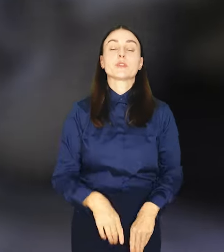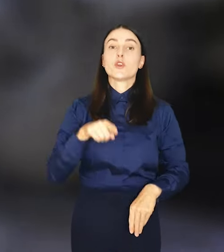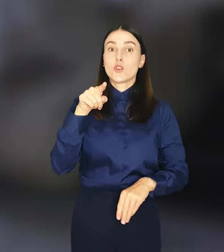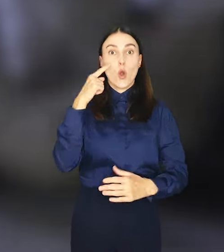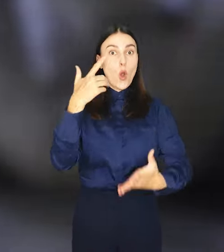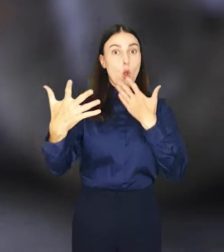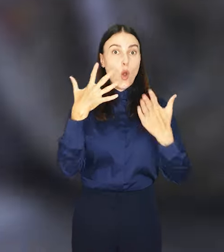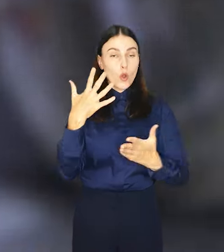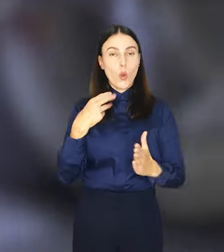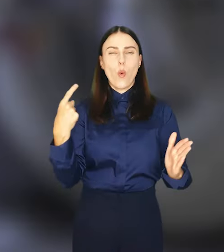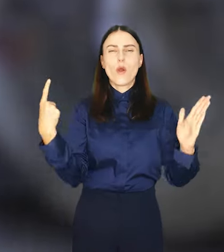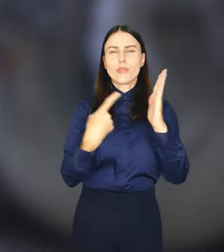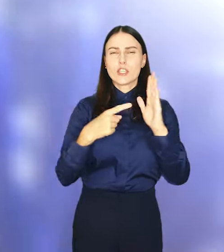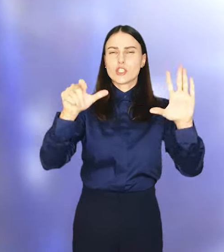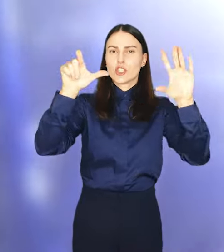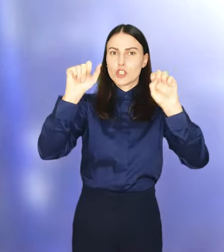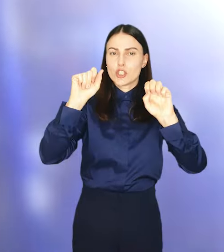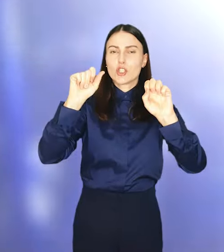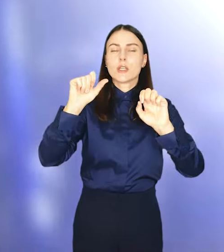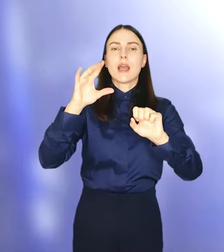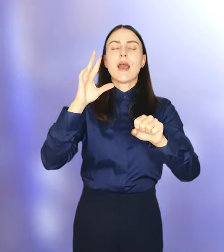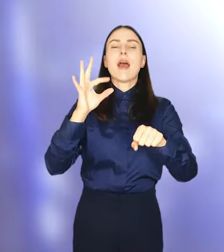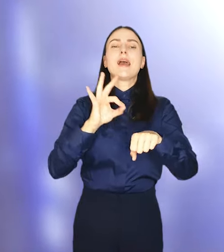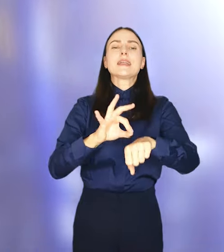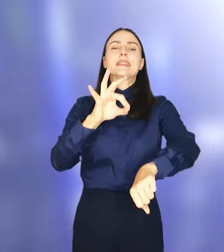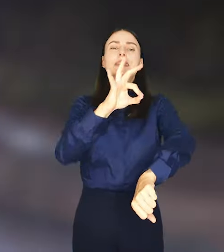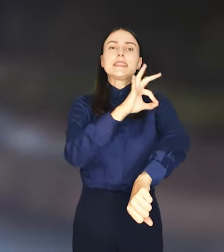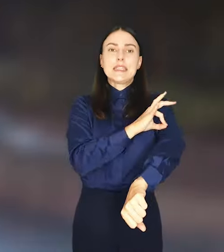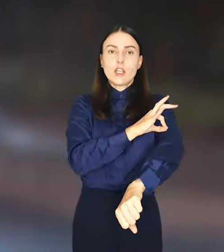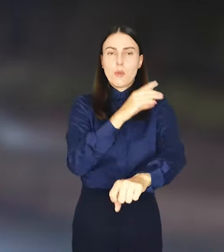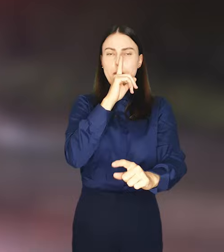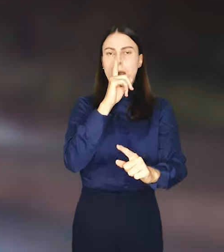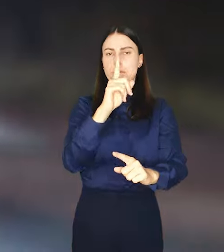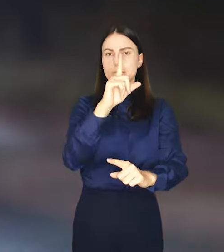To około 1600 kilometrów w linii prostej.